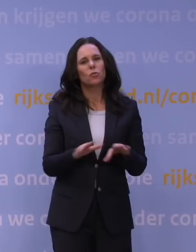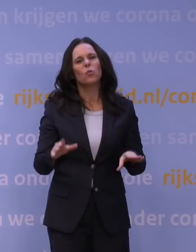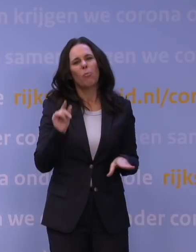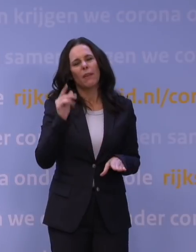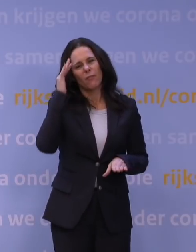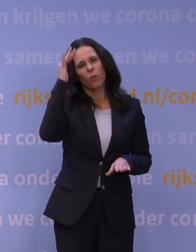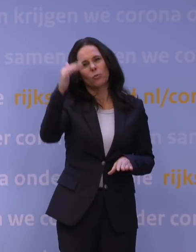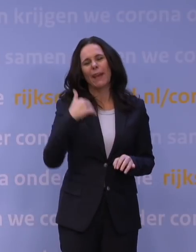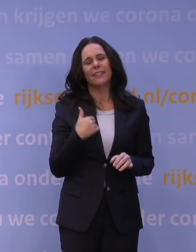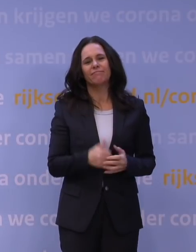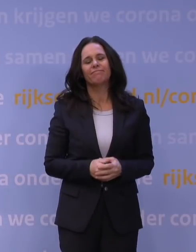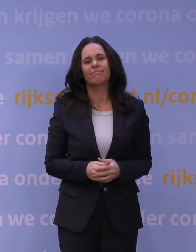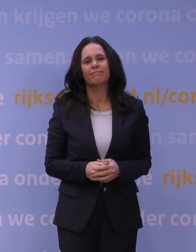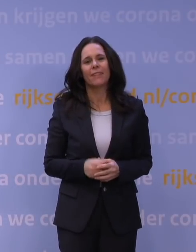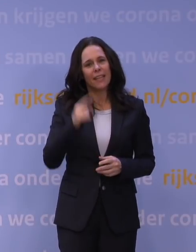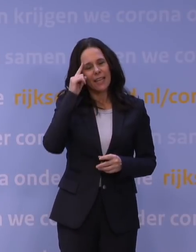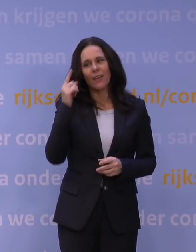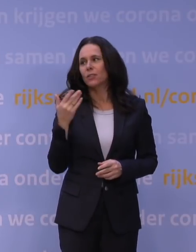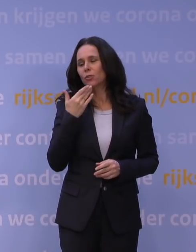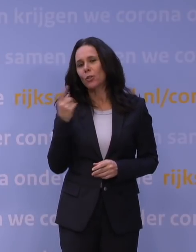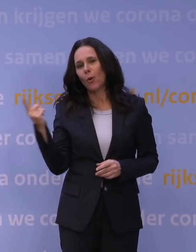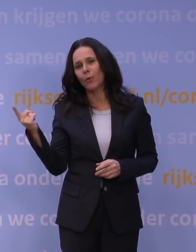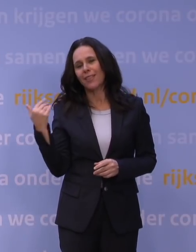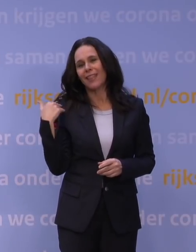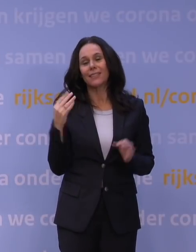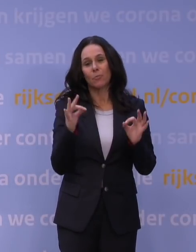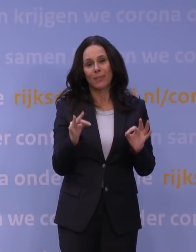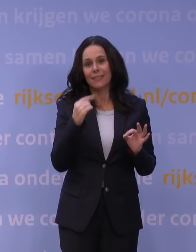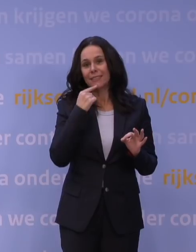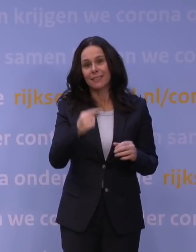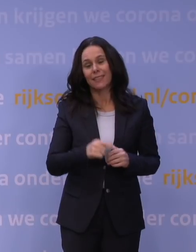Ik weet wel dat Hugo de Jonge heel precies net schetste, en dat klopt ook,